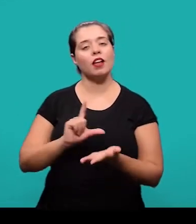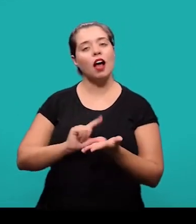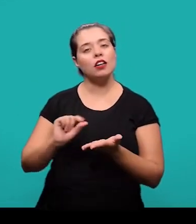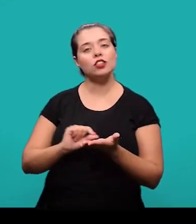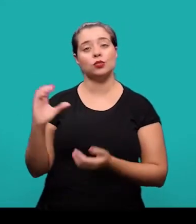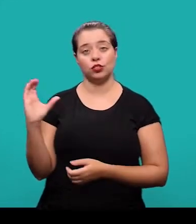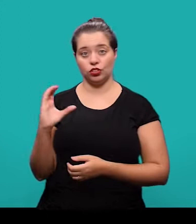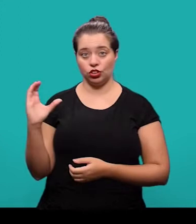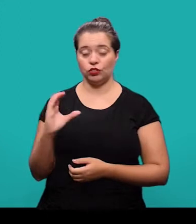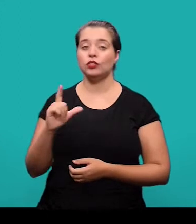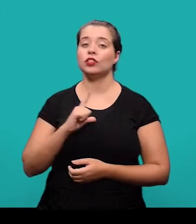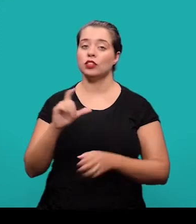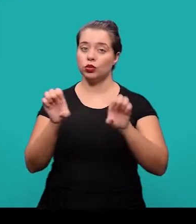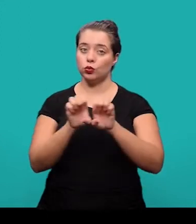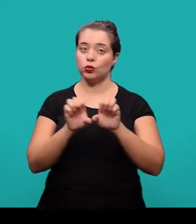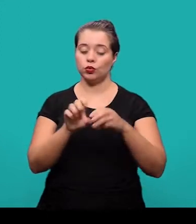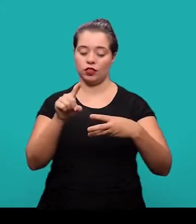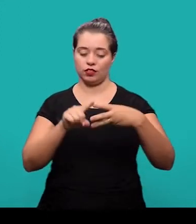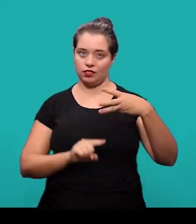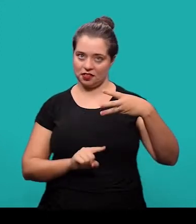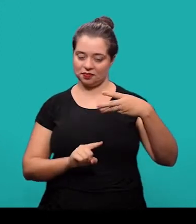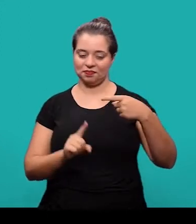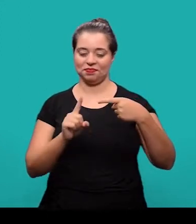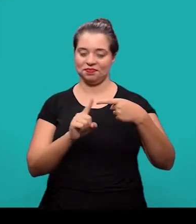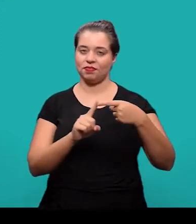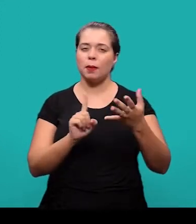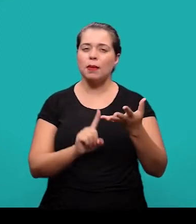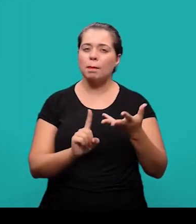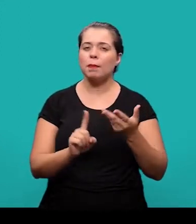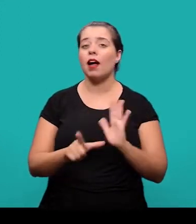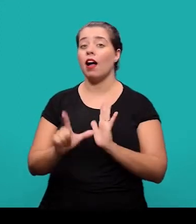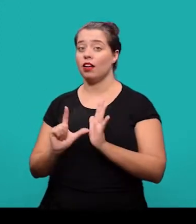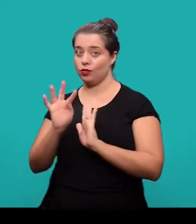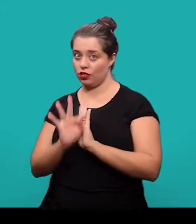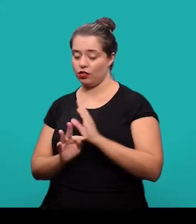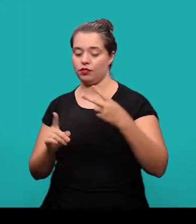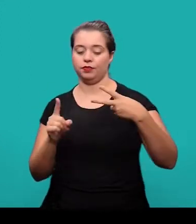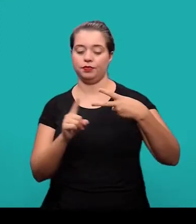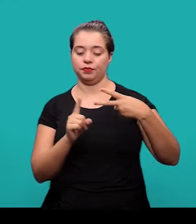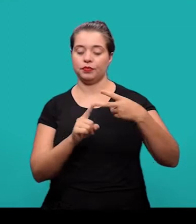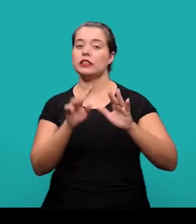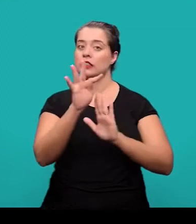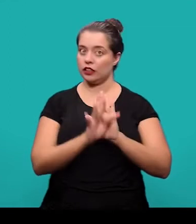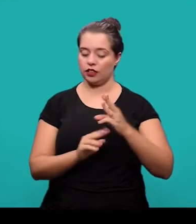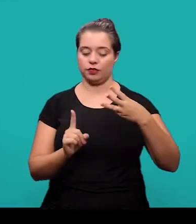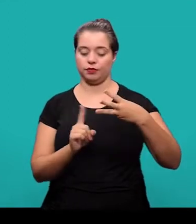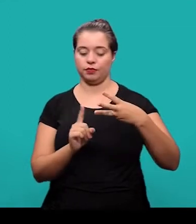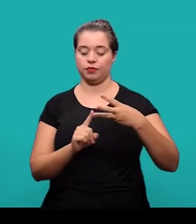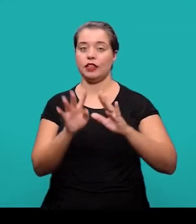O artigo científico, ele é estruturado em três partes: Elementos pré-textuais, elementos textuais e elementos pós-textuais.